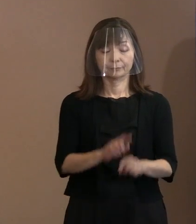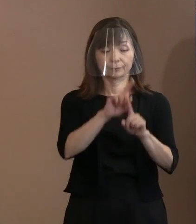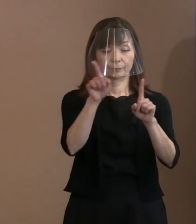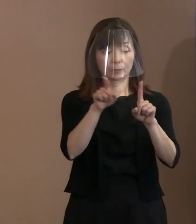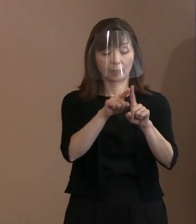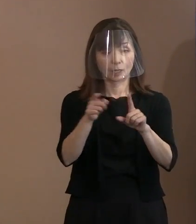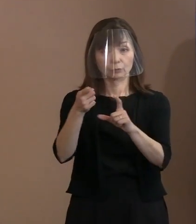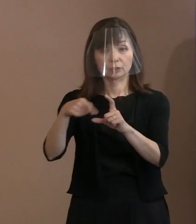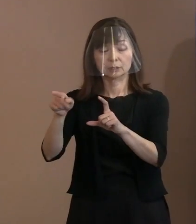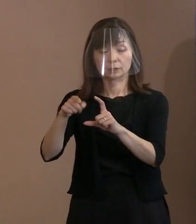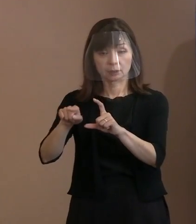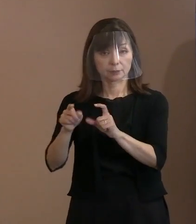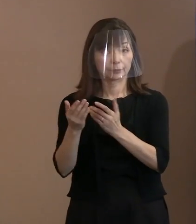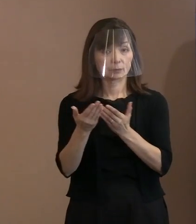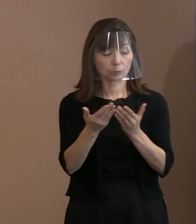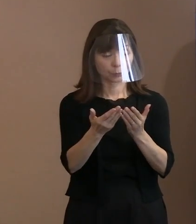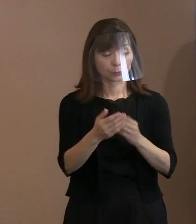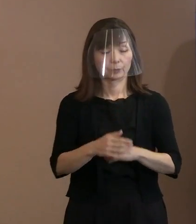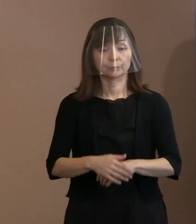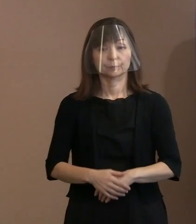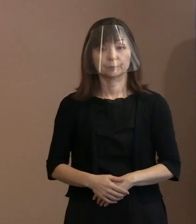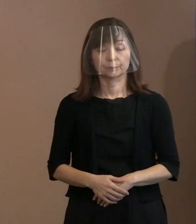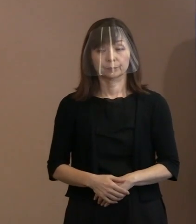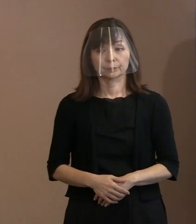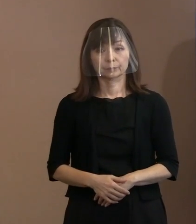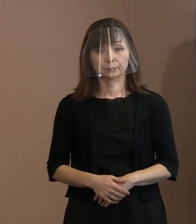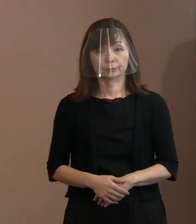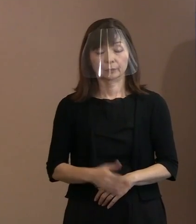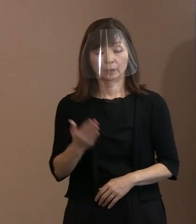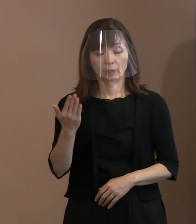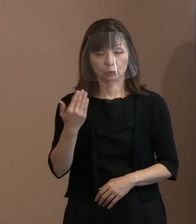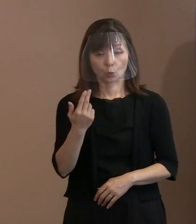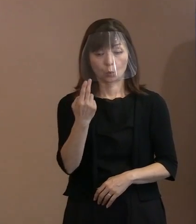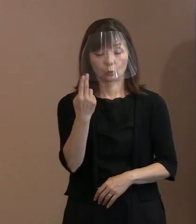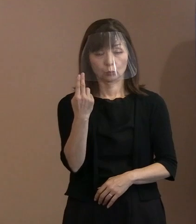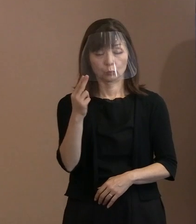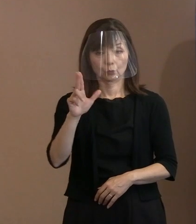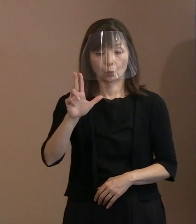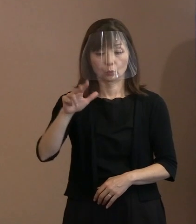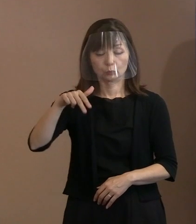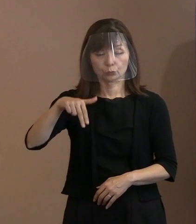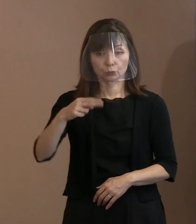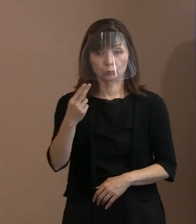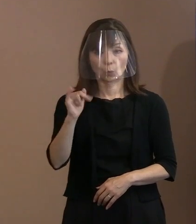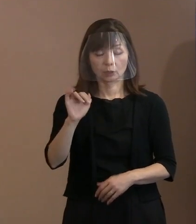(記者)先ほど申し上げた トルストイの言葉の背景とか､